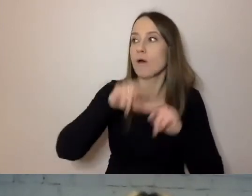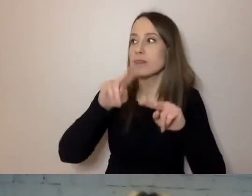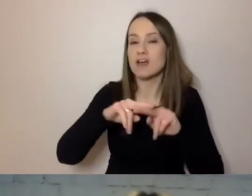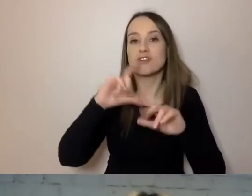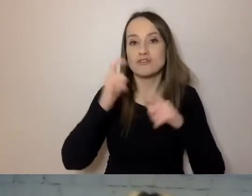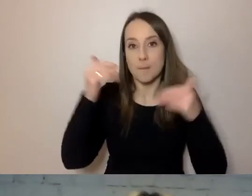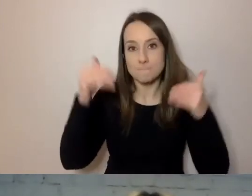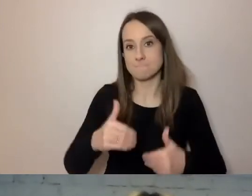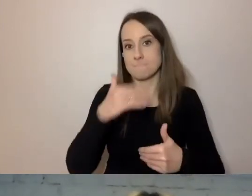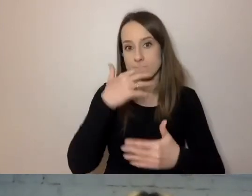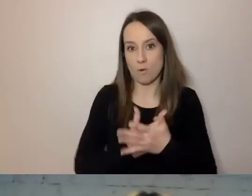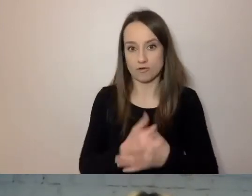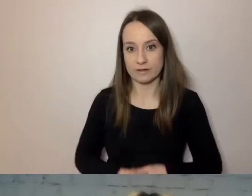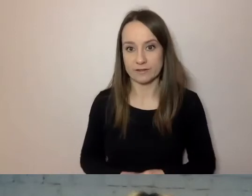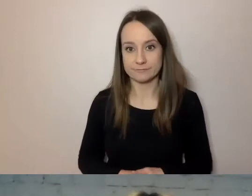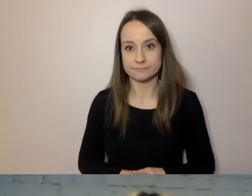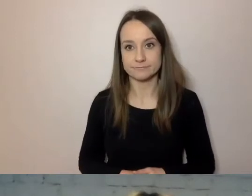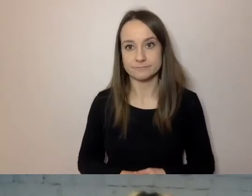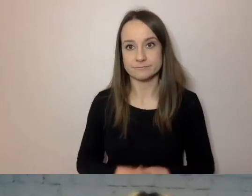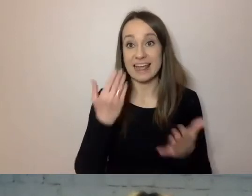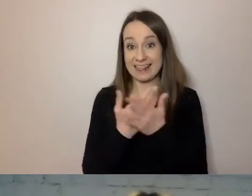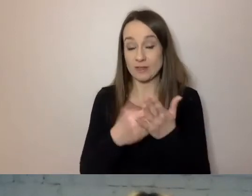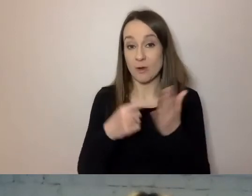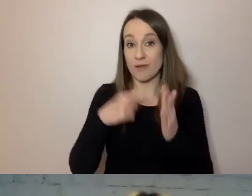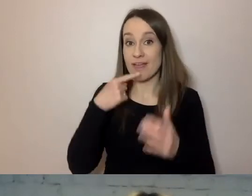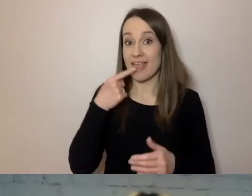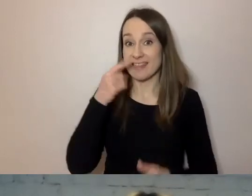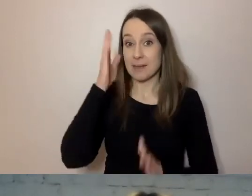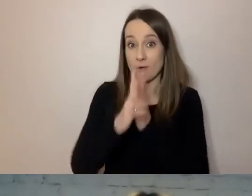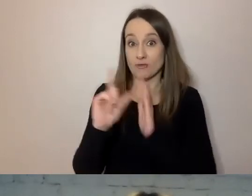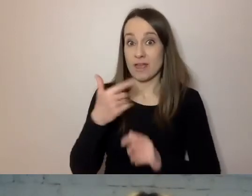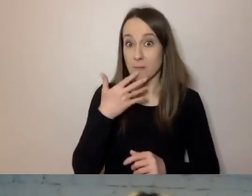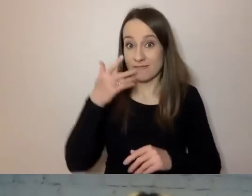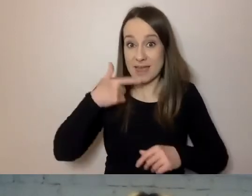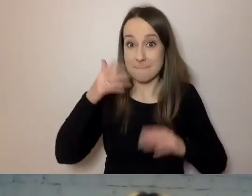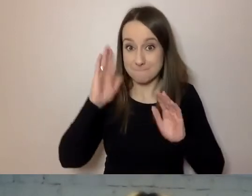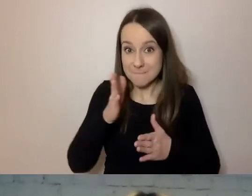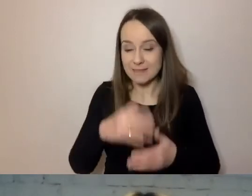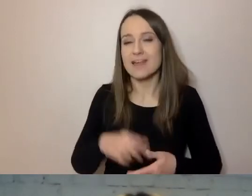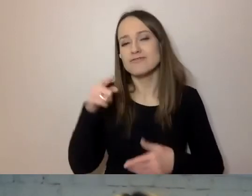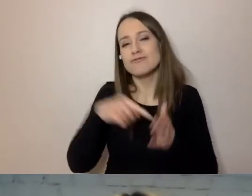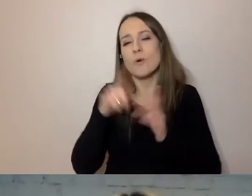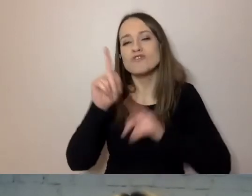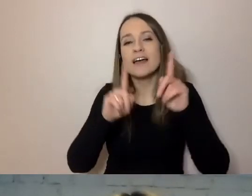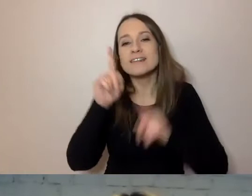Dlatego przepis na prosty język jest czasem formułowany w punktach.